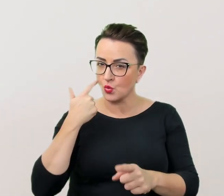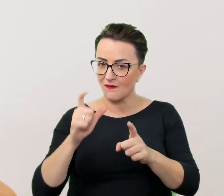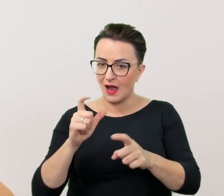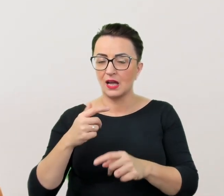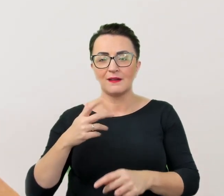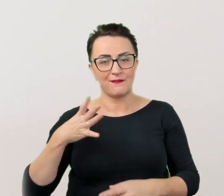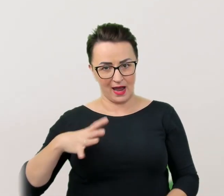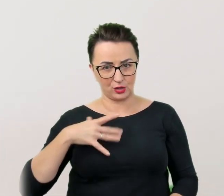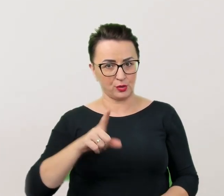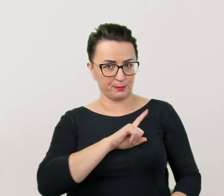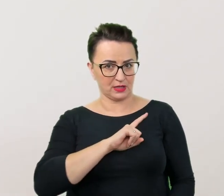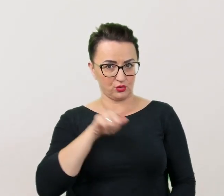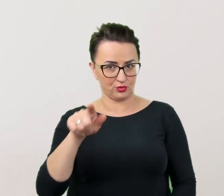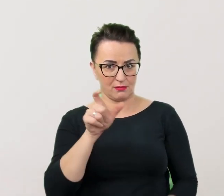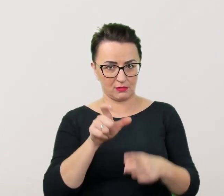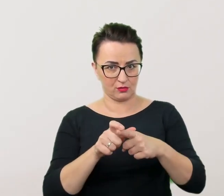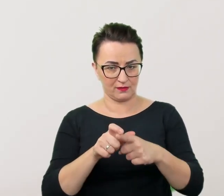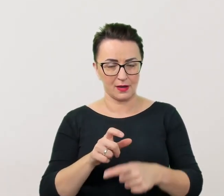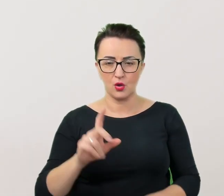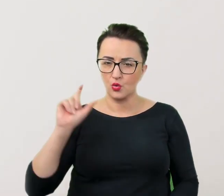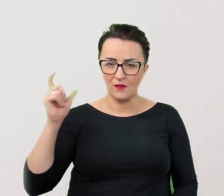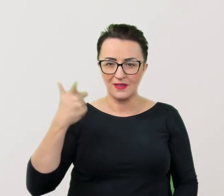Przede wszystkim niepełnosprawność nikogo nie definiuje.